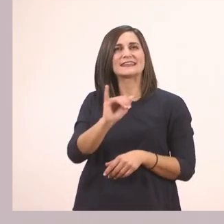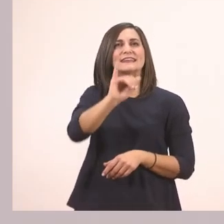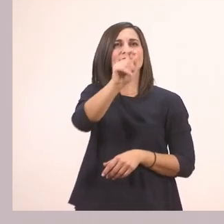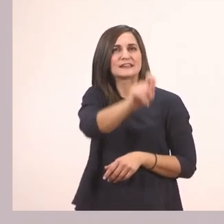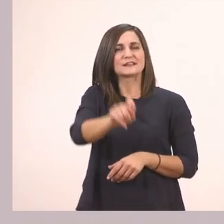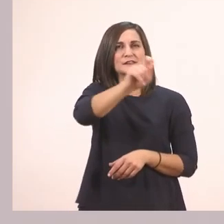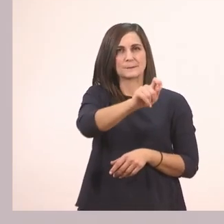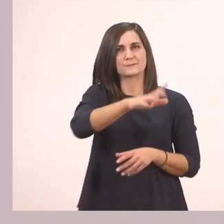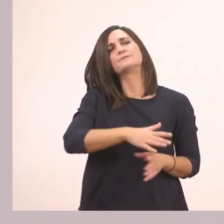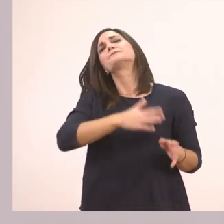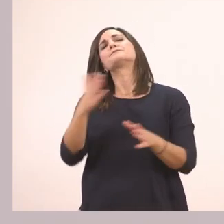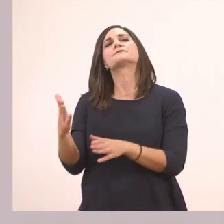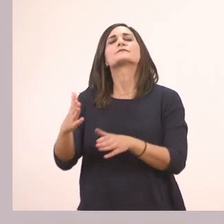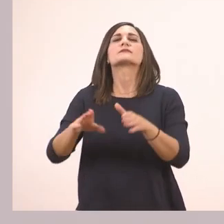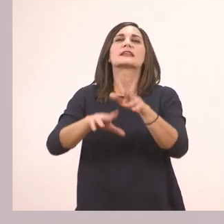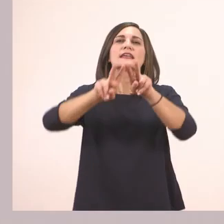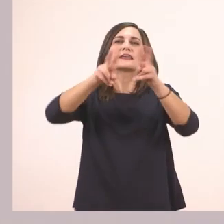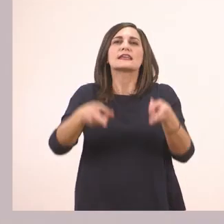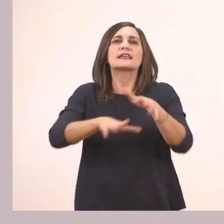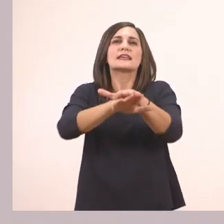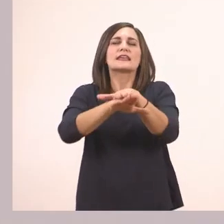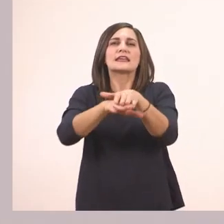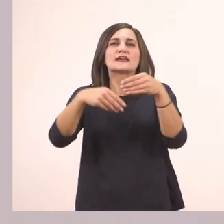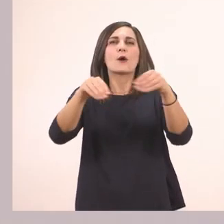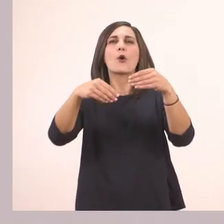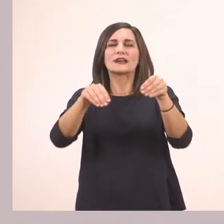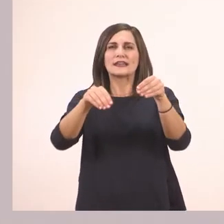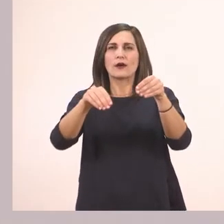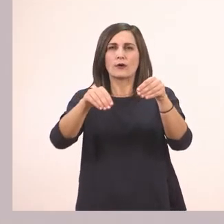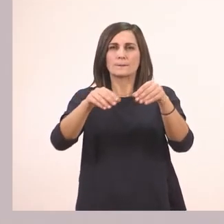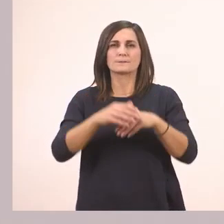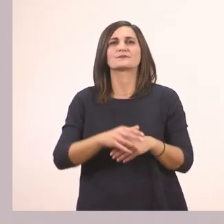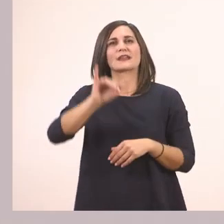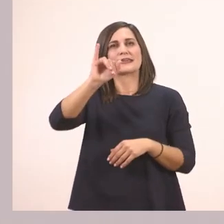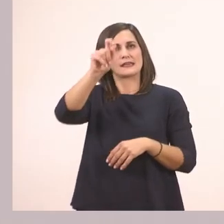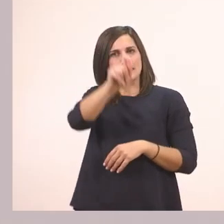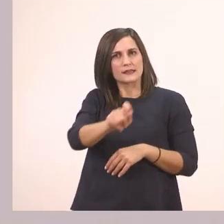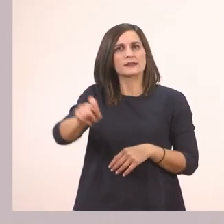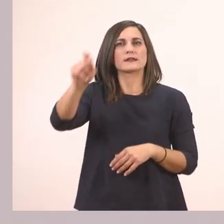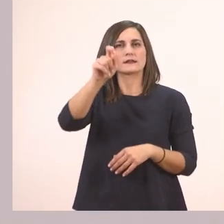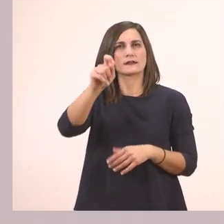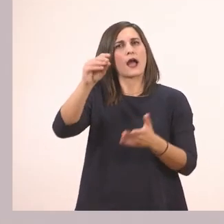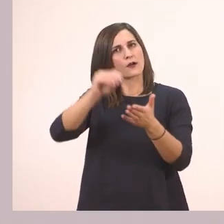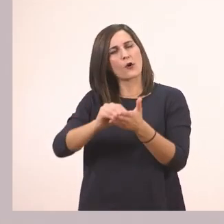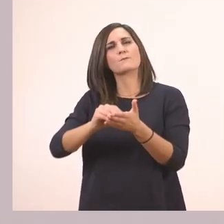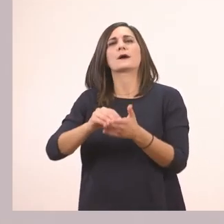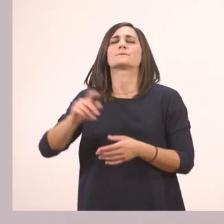Ιχθυοπωλείον. Εδώ ξεκινάει με Ι και άλλο ένα προς το τέλος.